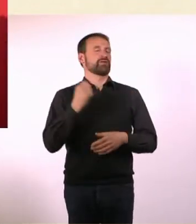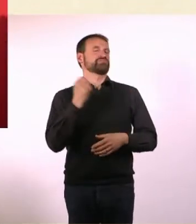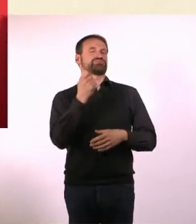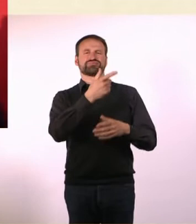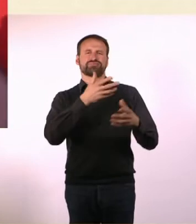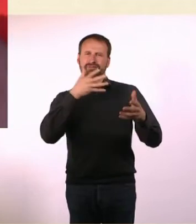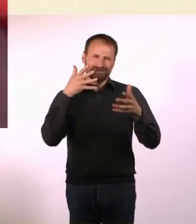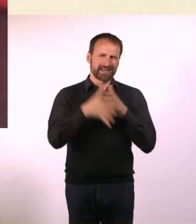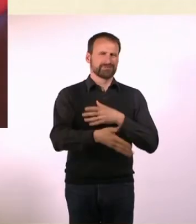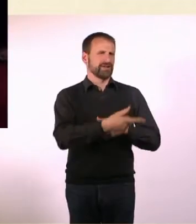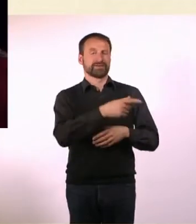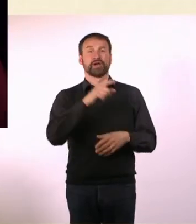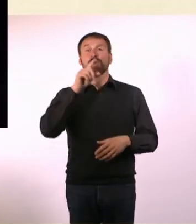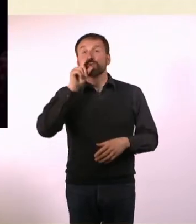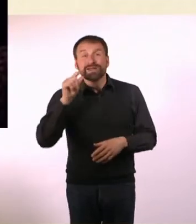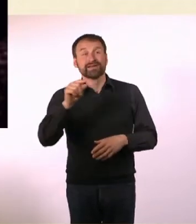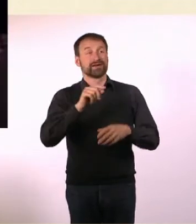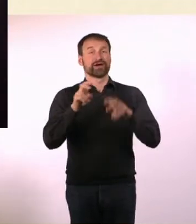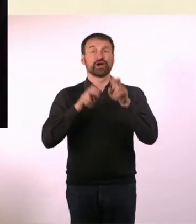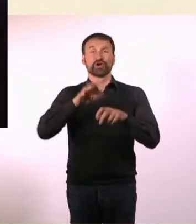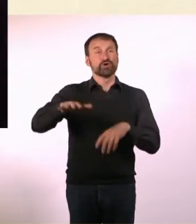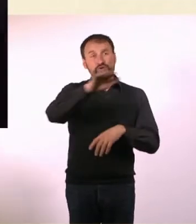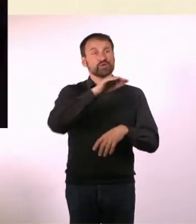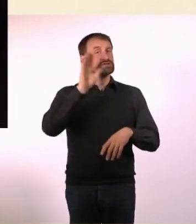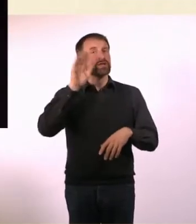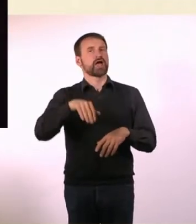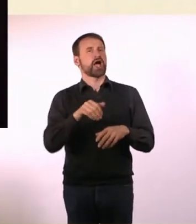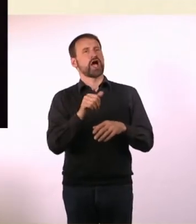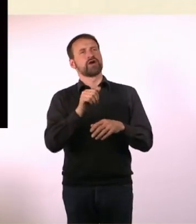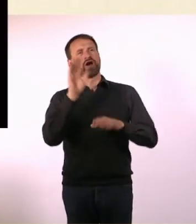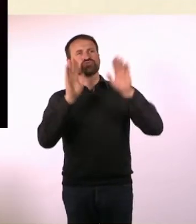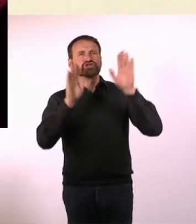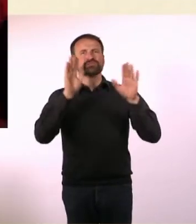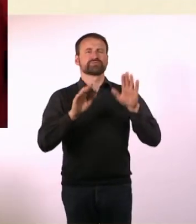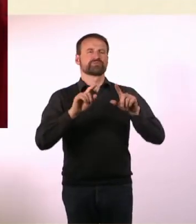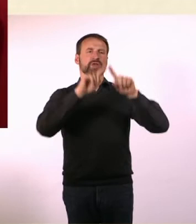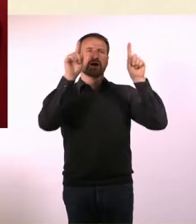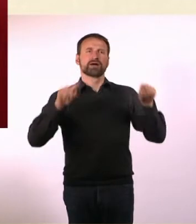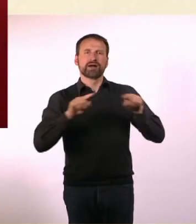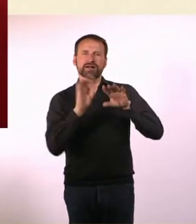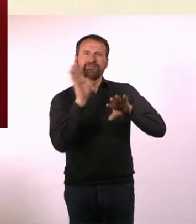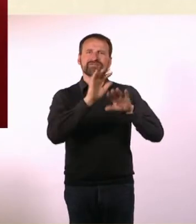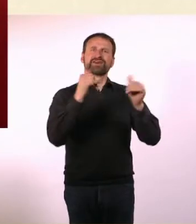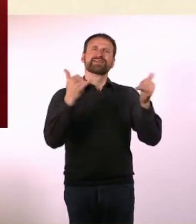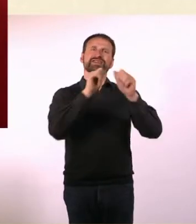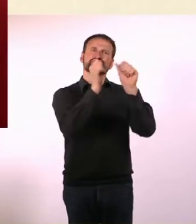Du hast auf Twitter die User abstimmen lassen über die Cover-Gestaltung, über die Papier-Haptik und so weiter.